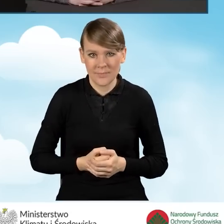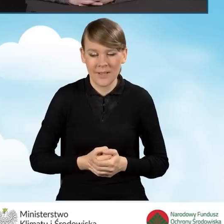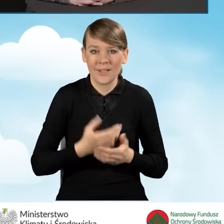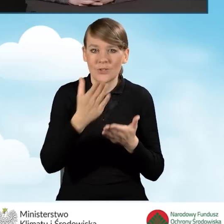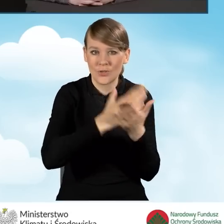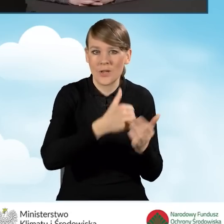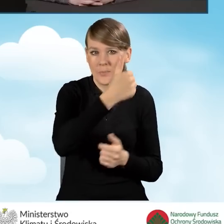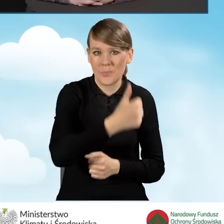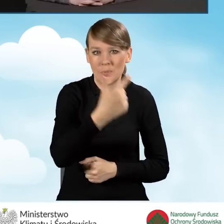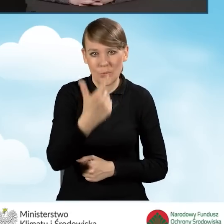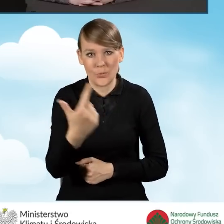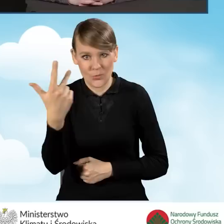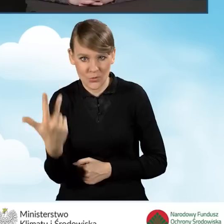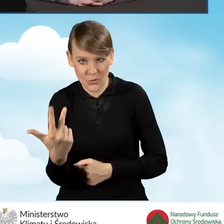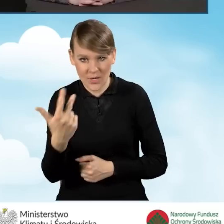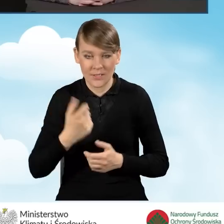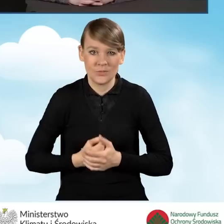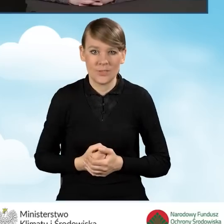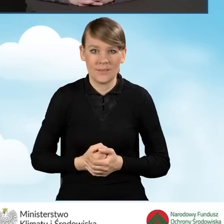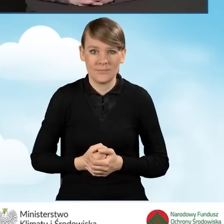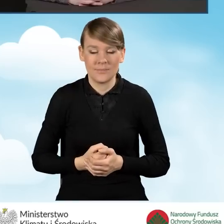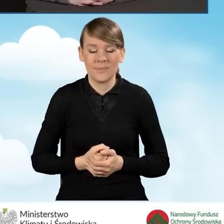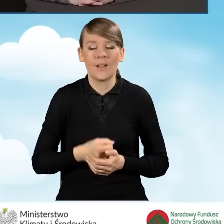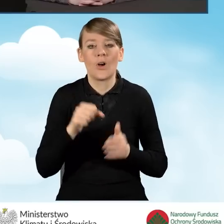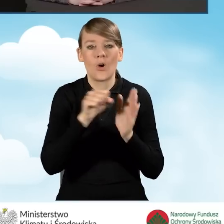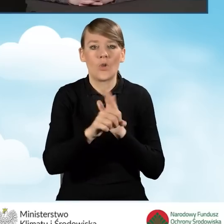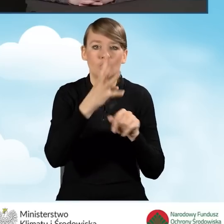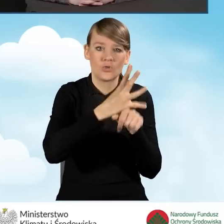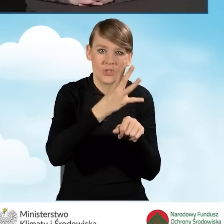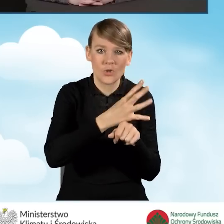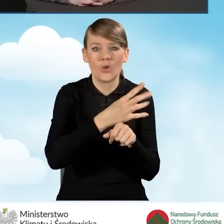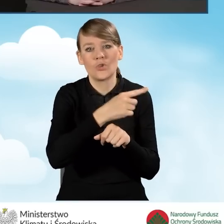drugiej i trzeciej, to jest od 40 do 55%,